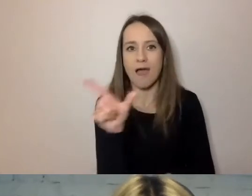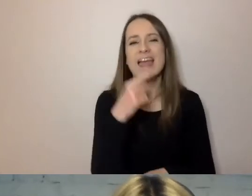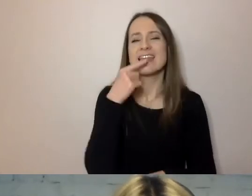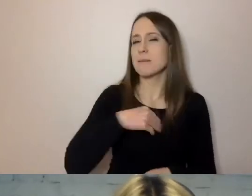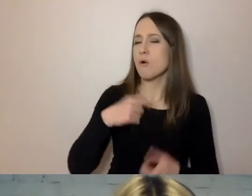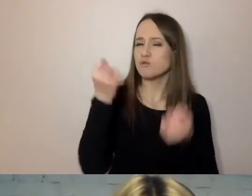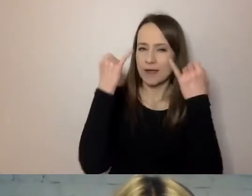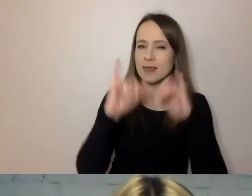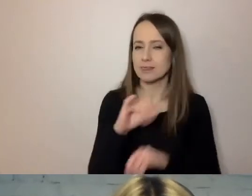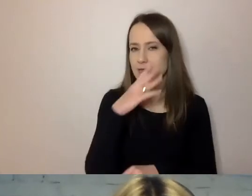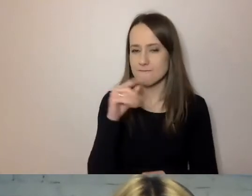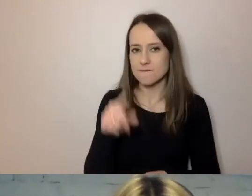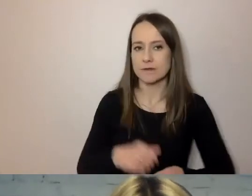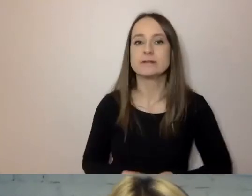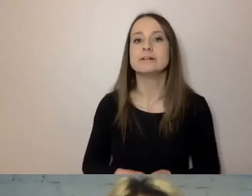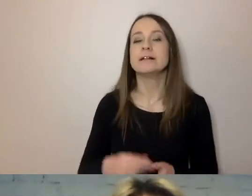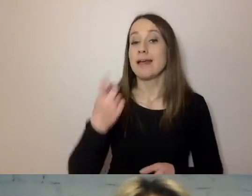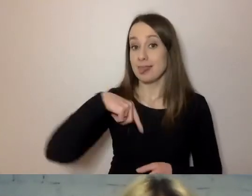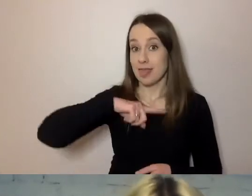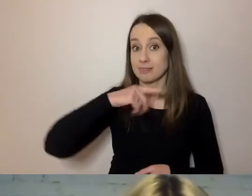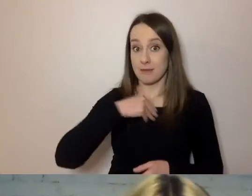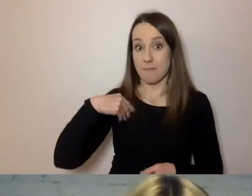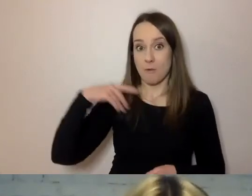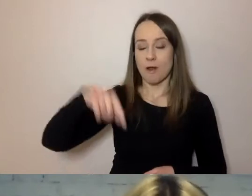Dla nas długi wyraz to dopiero cztery sylaby.